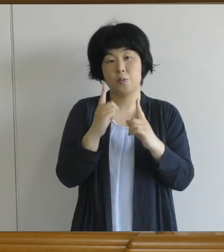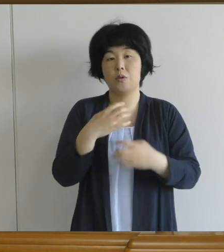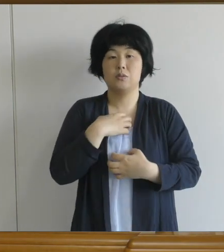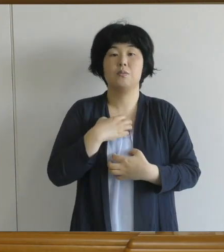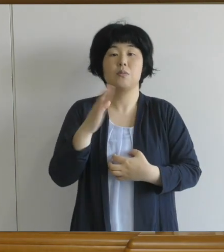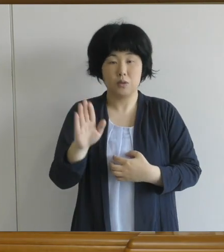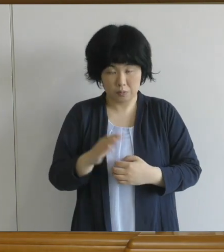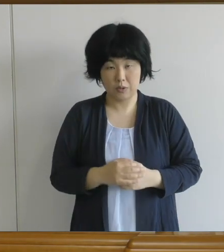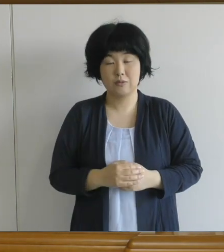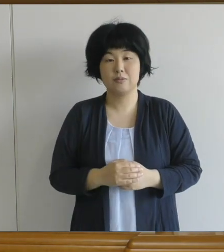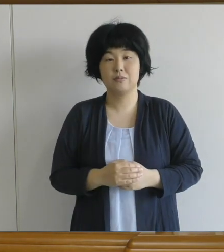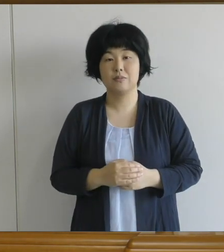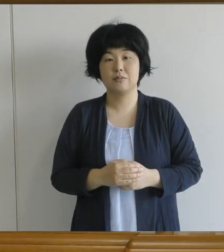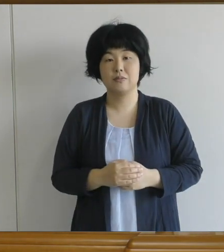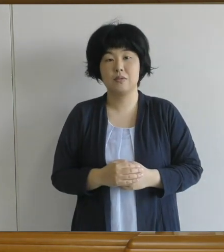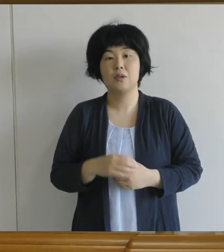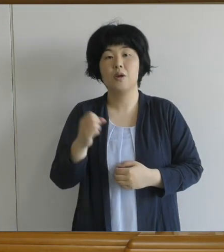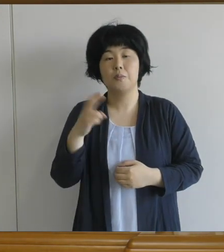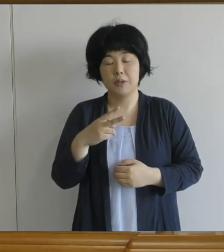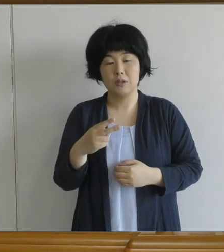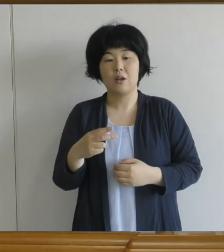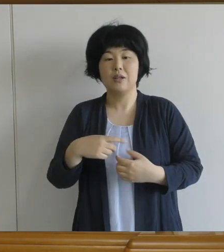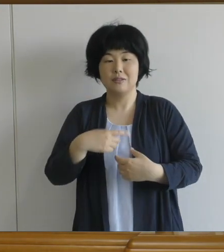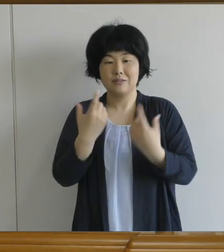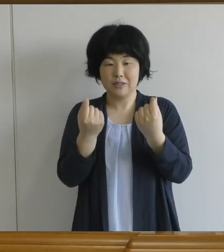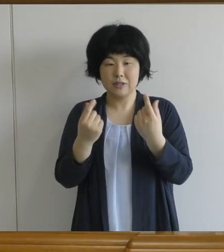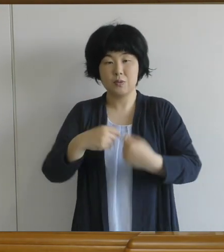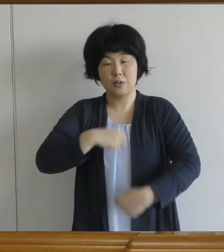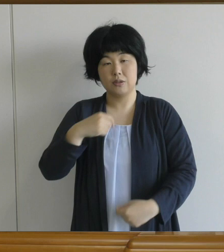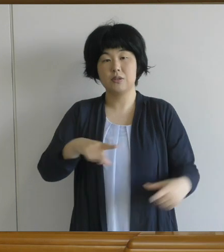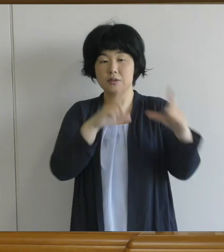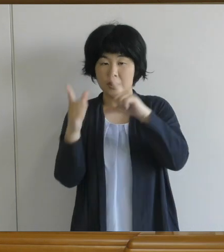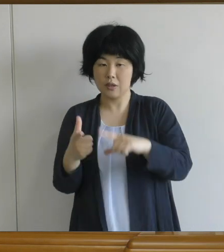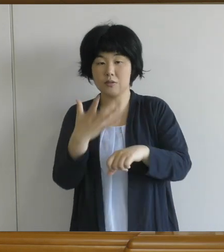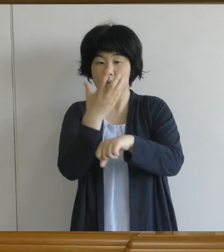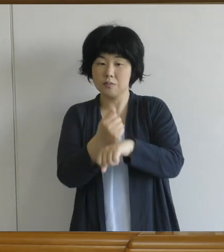生活のリズムも崩れていないかと 少し心配をしているところです。